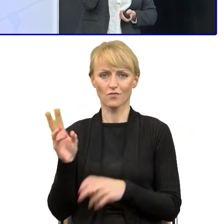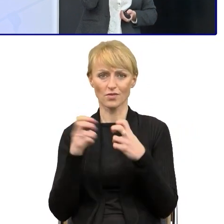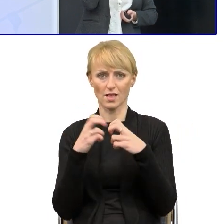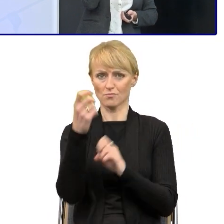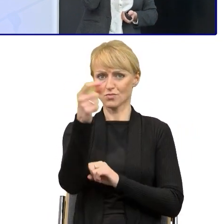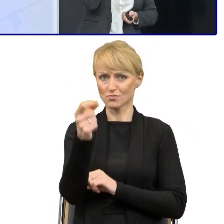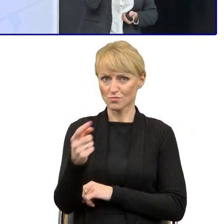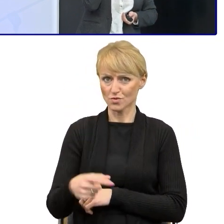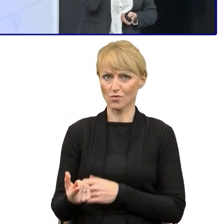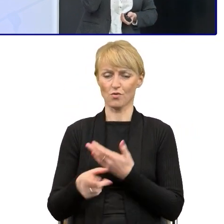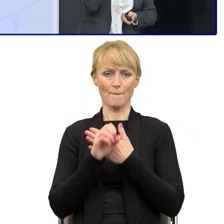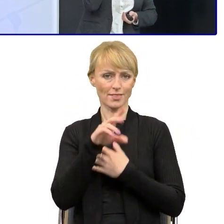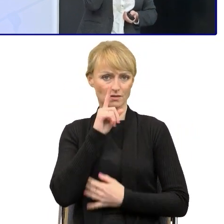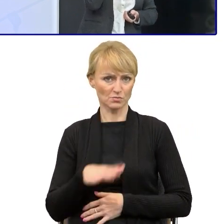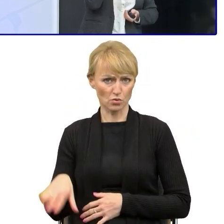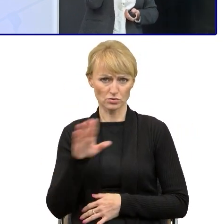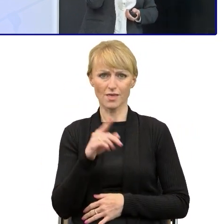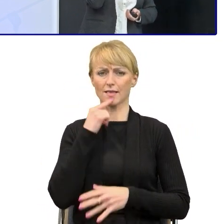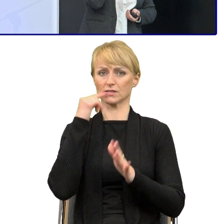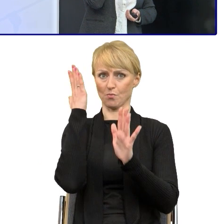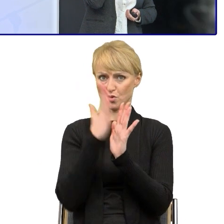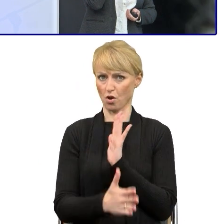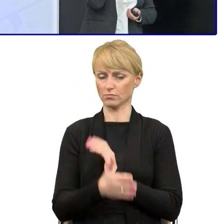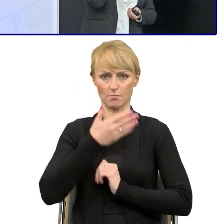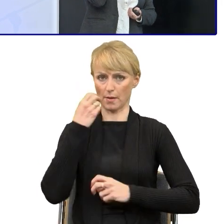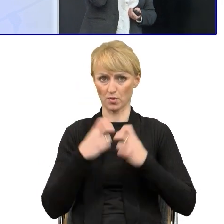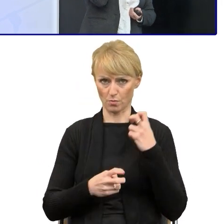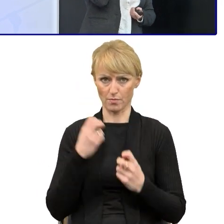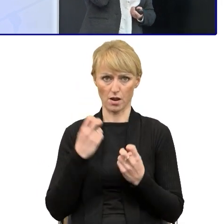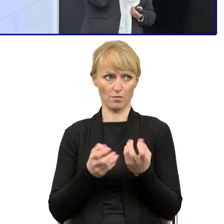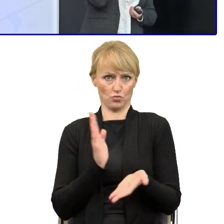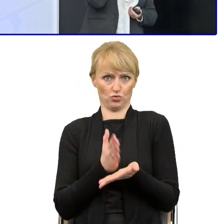prostym językiem, my to robimy w całej Polsce. Natomiast mamy cały czas problem z dokumentami,